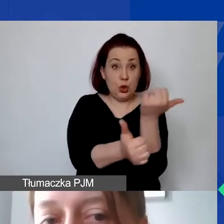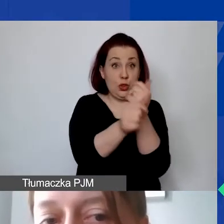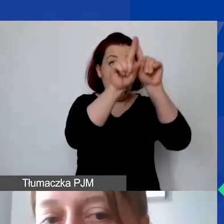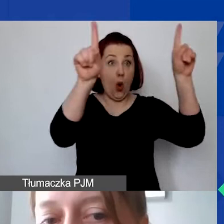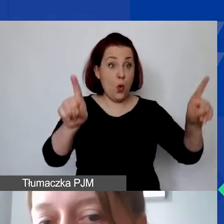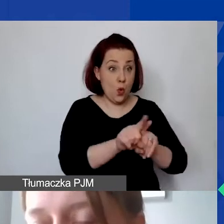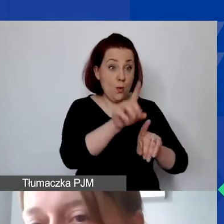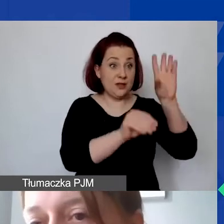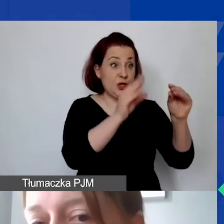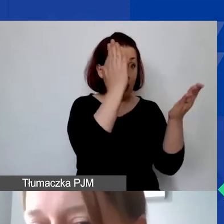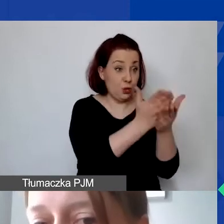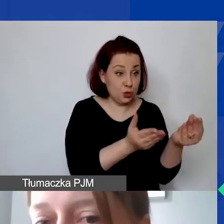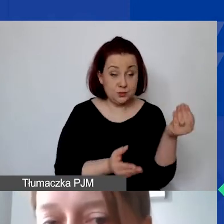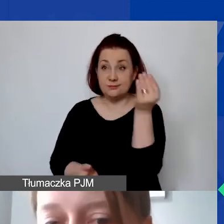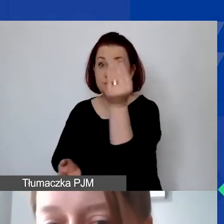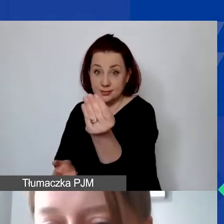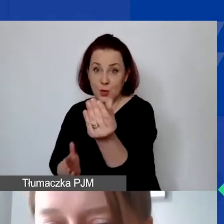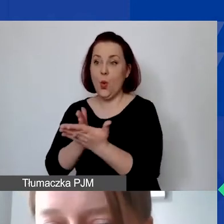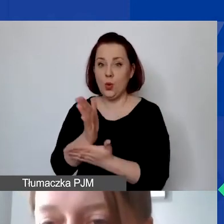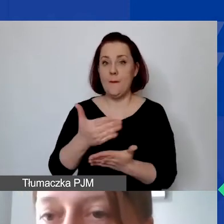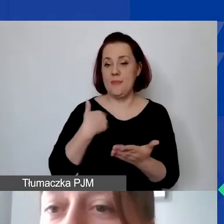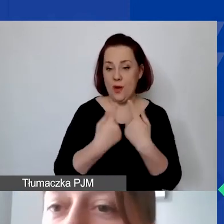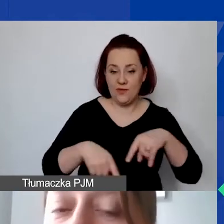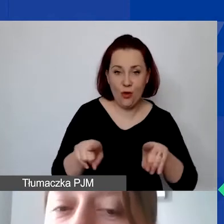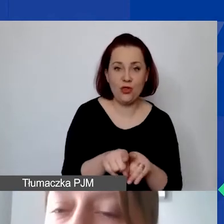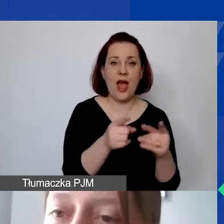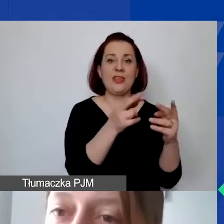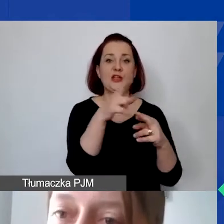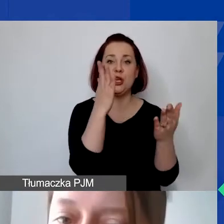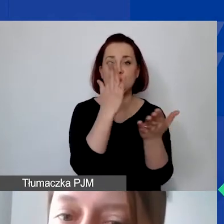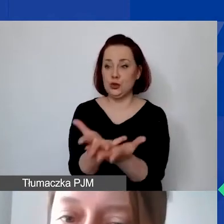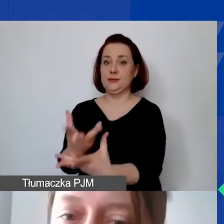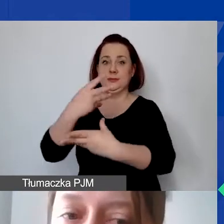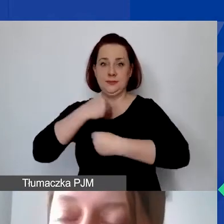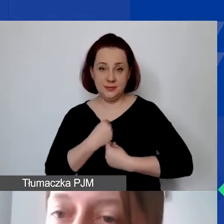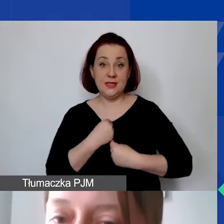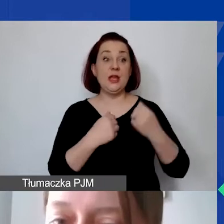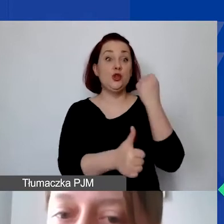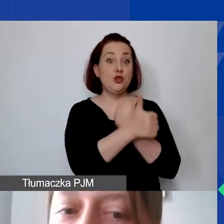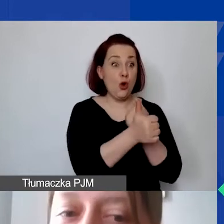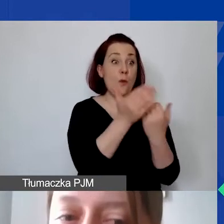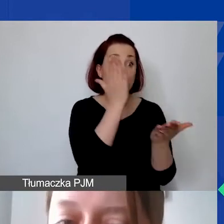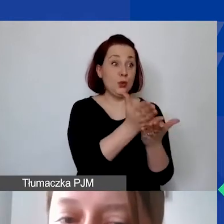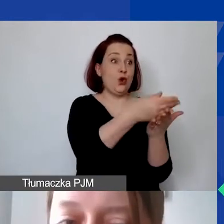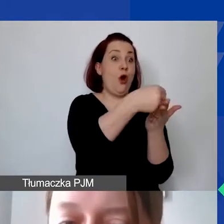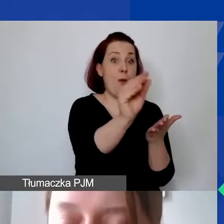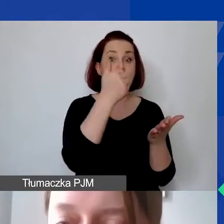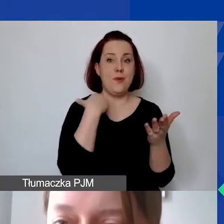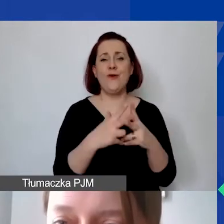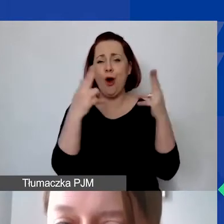usługa została wykonana albo towar został dostarczony i dokument księgowy został opłacony w okresie realizacji projektu,